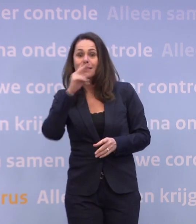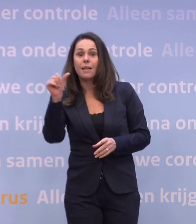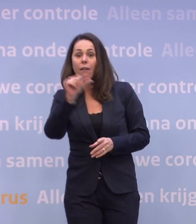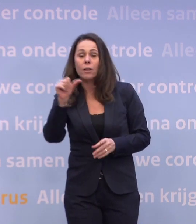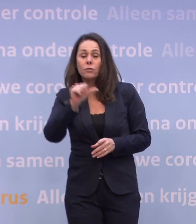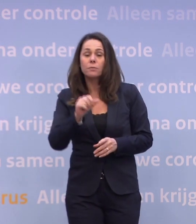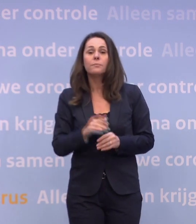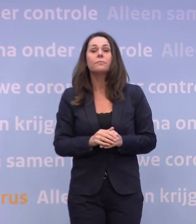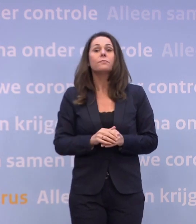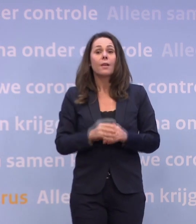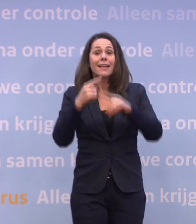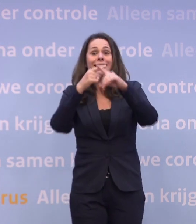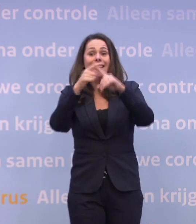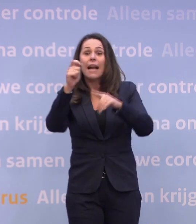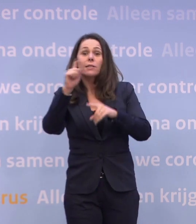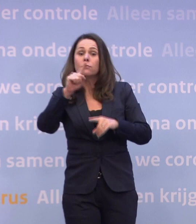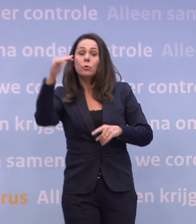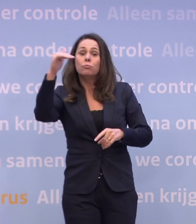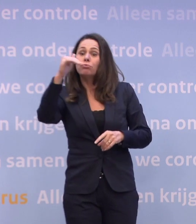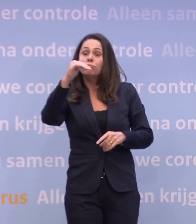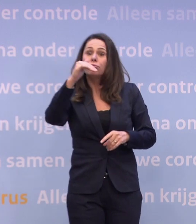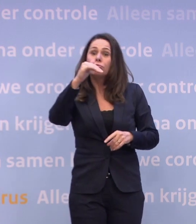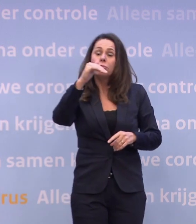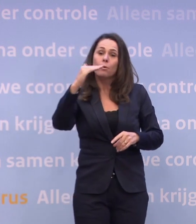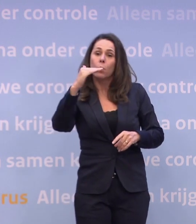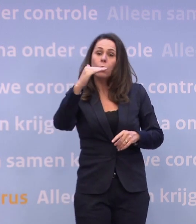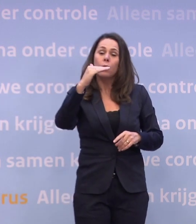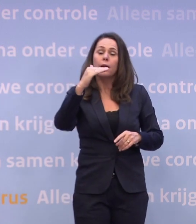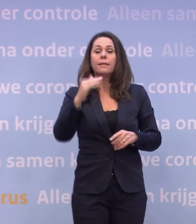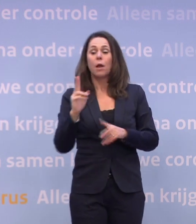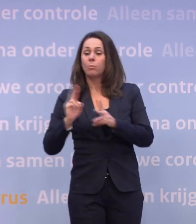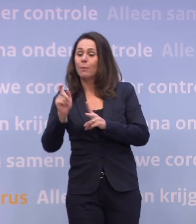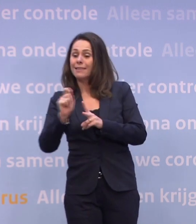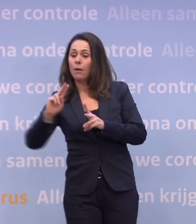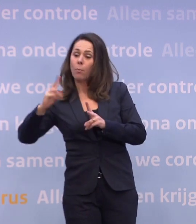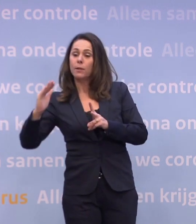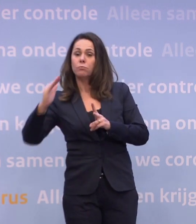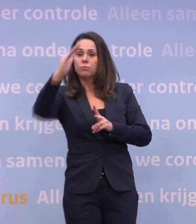De ziekenhuiscijfers dalen niet meer en de besmettingscijfers beginnen te stijgen... ...en anders kun je zo weer een upswing zien...